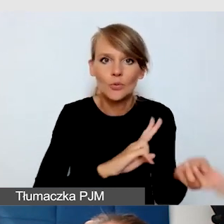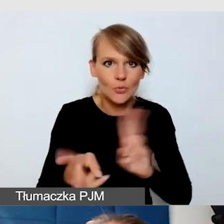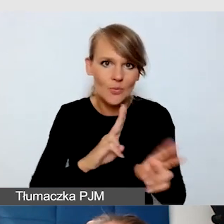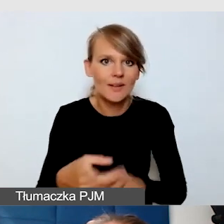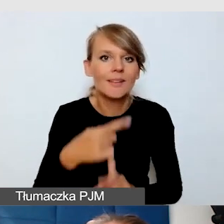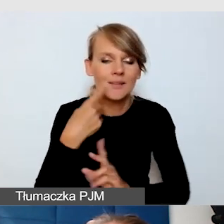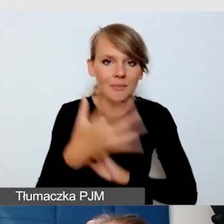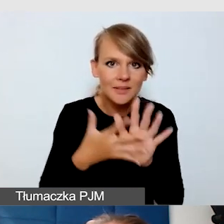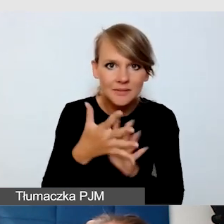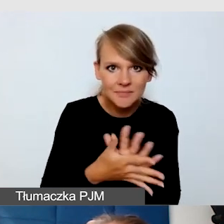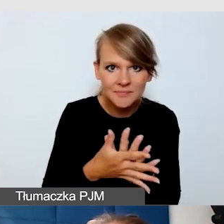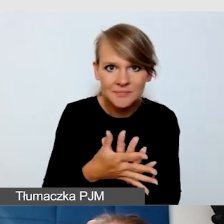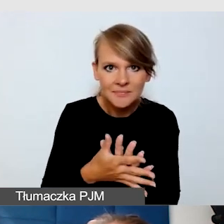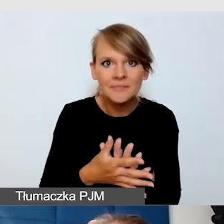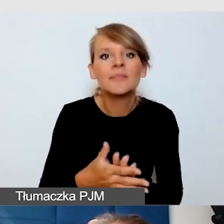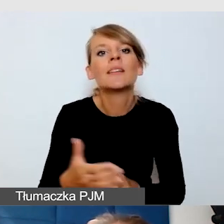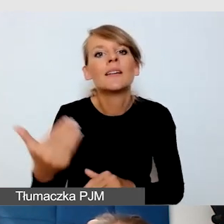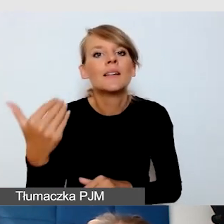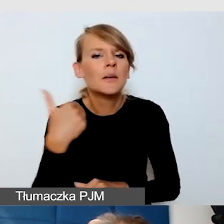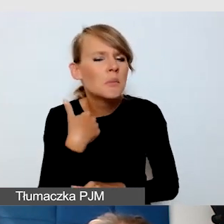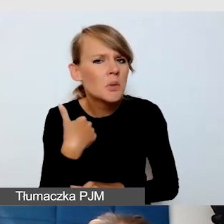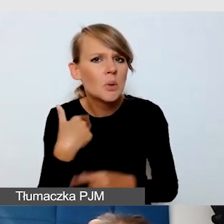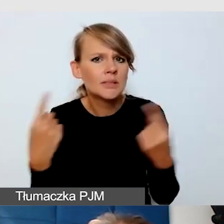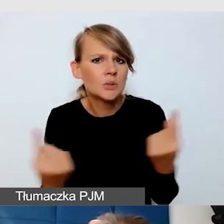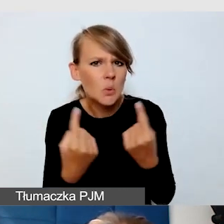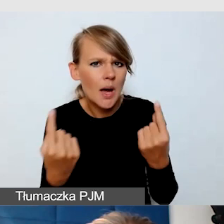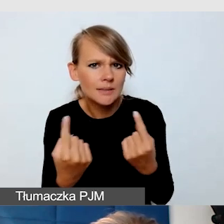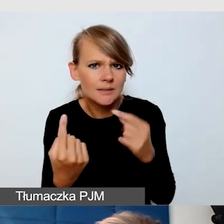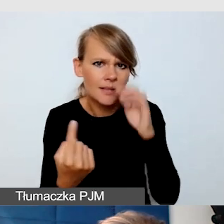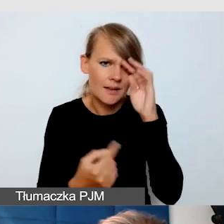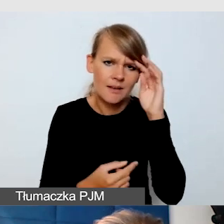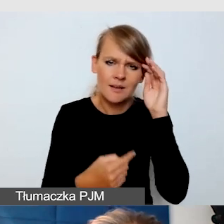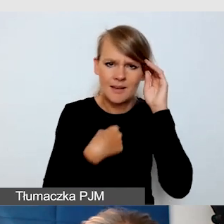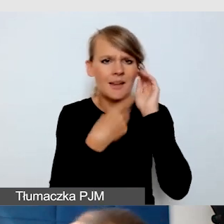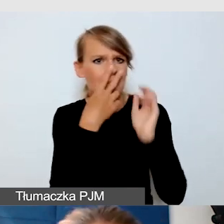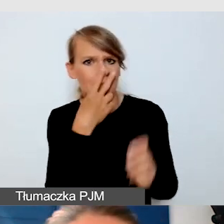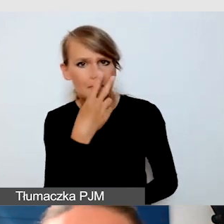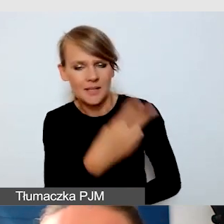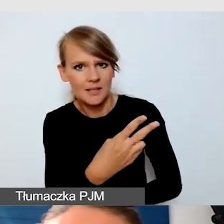Zdarzyło się, że w pewnym momencie ludzie mówią,